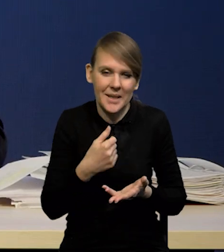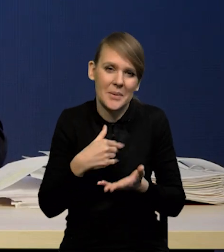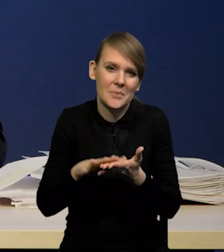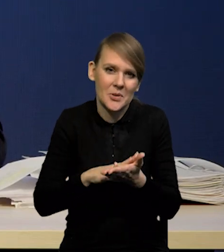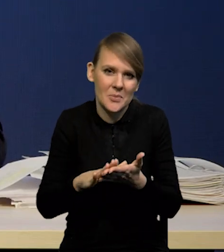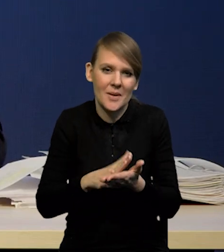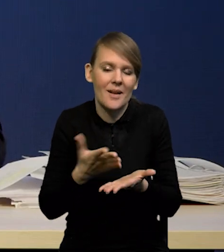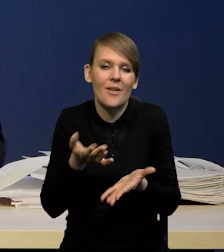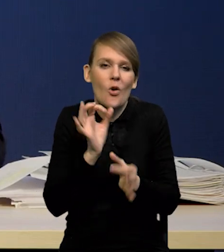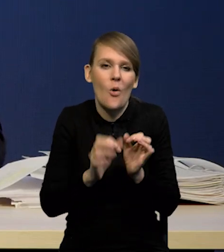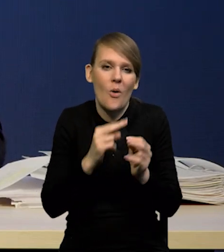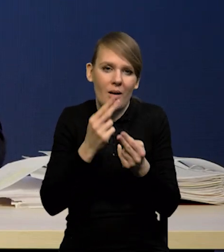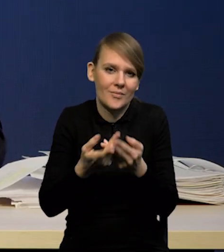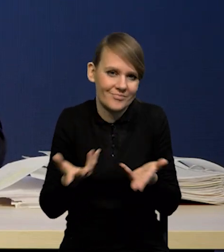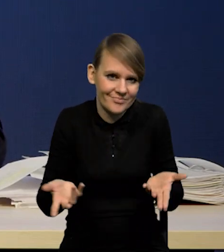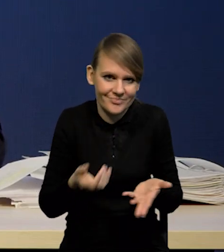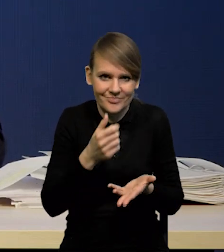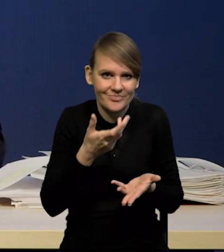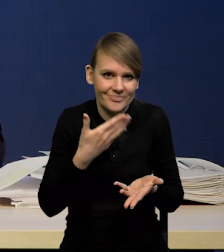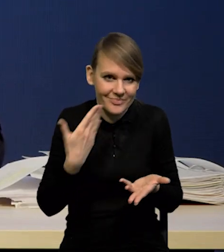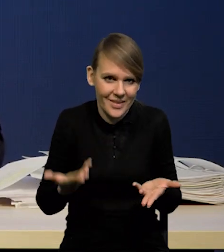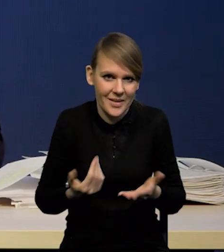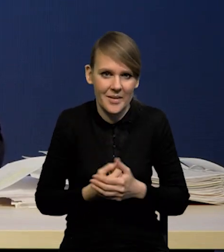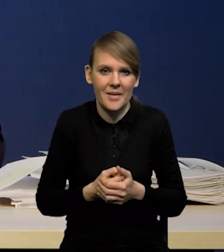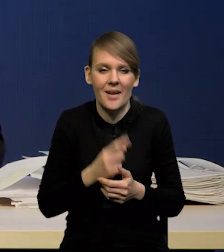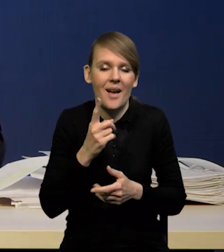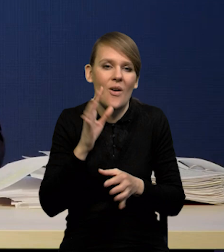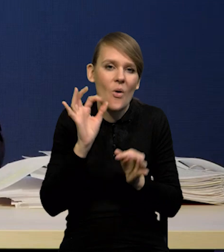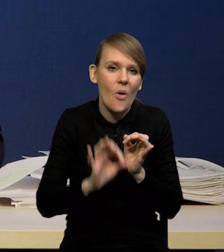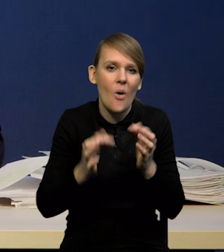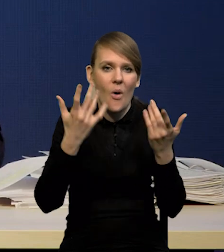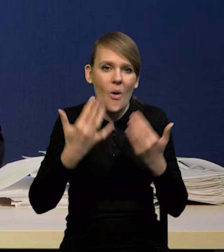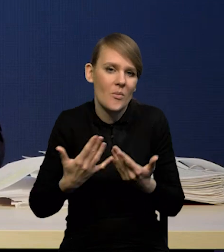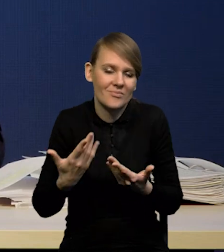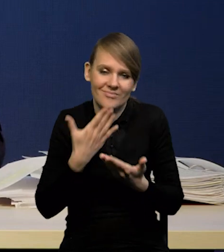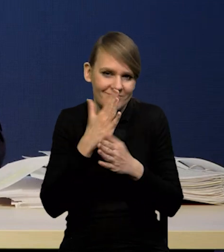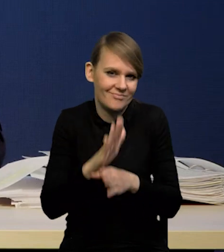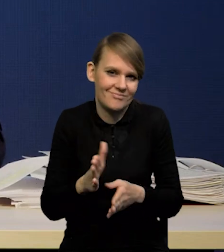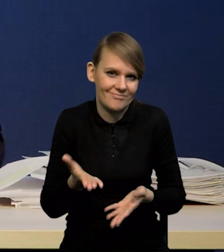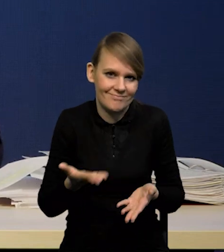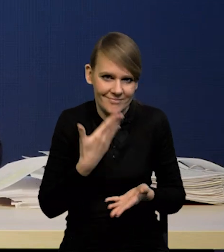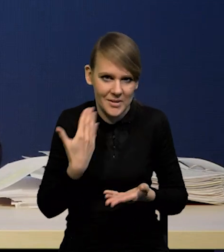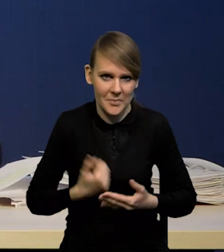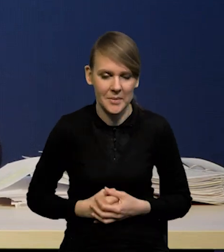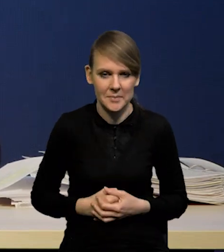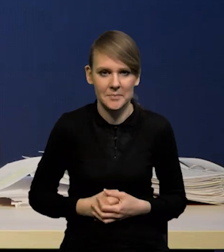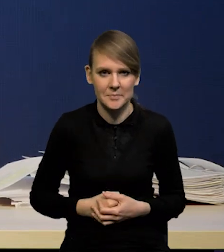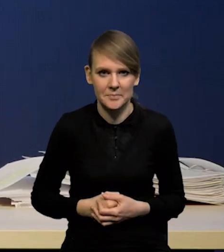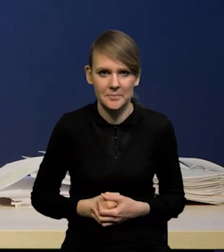Przepraszam za brak precyzji, ale precyzyjnych symulacji Państwu nie pokazuję. Bardzo proszę.